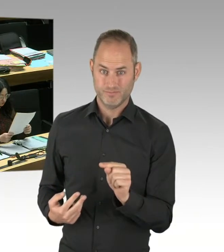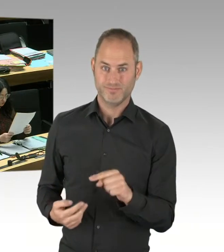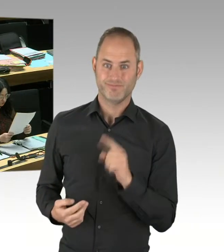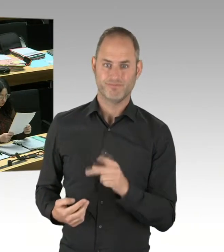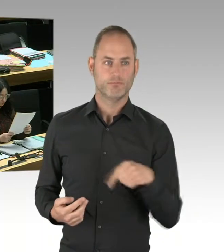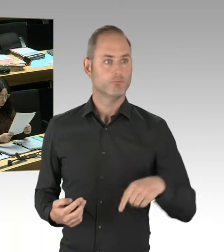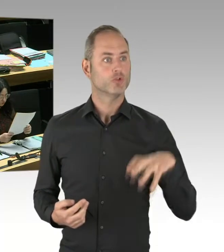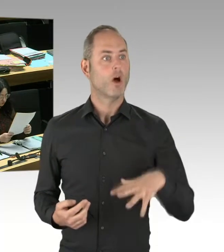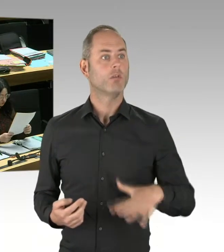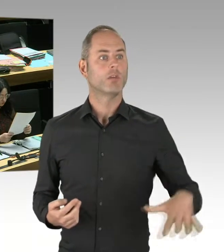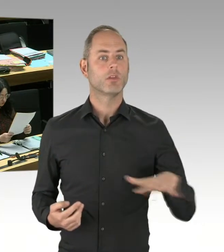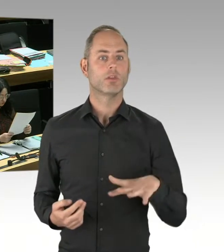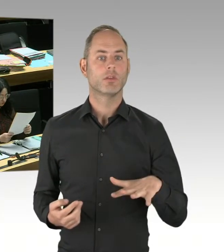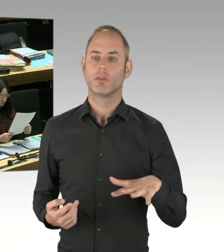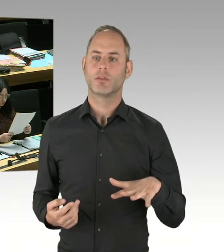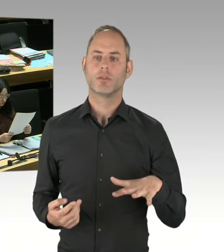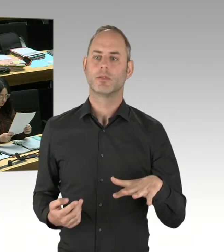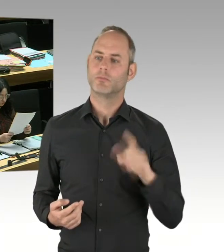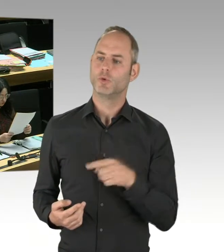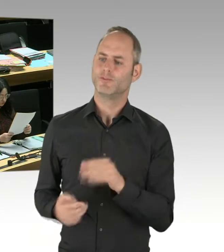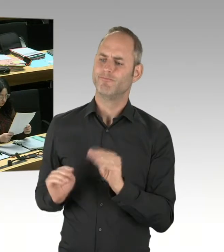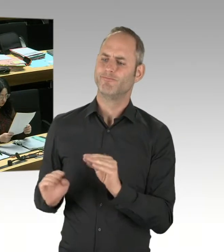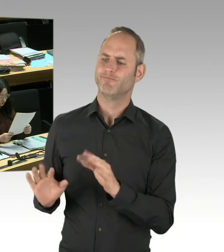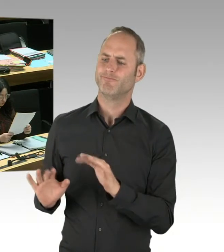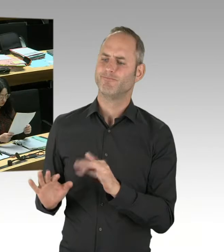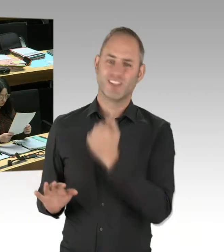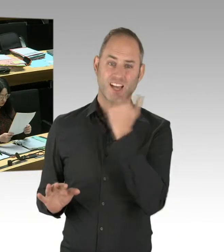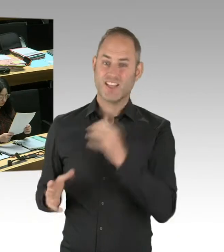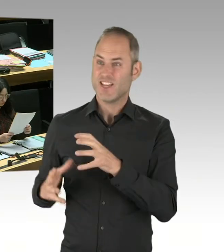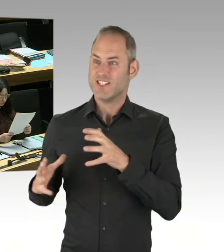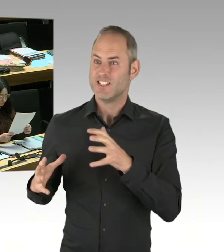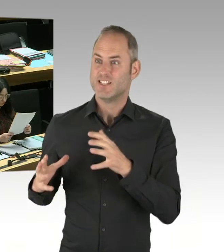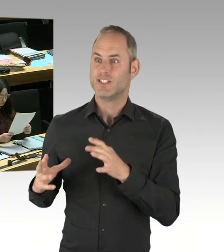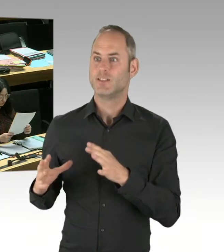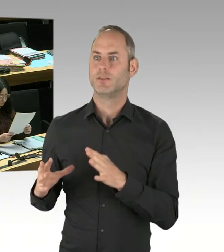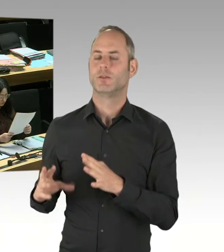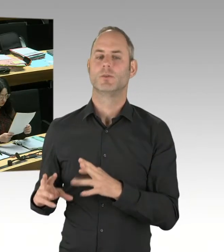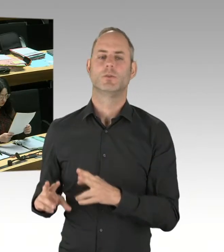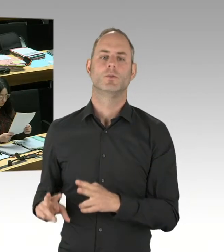oder Legalisten beauftragt. Sondern damit beauftragen wir Fachleute, die etwas davon verstehen.